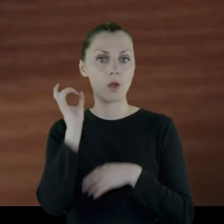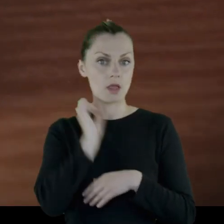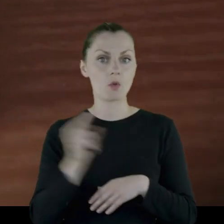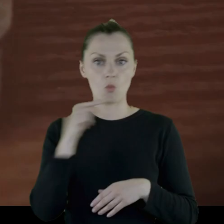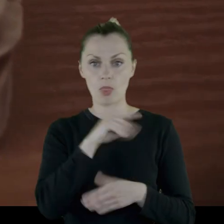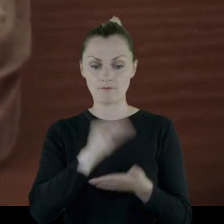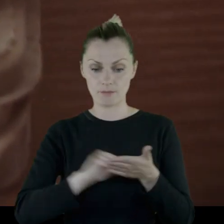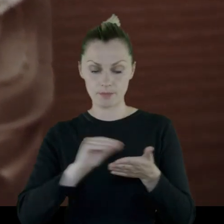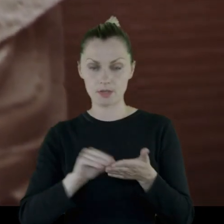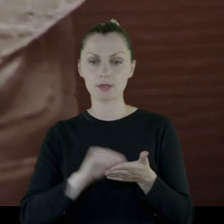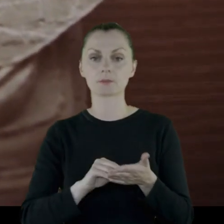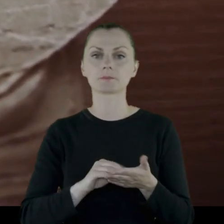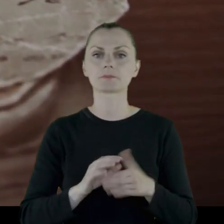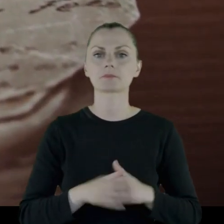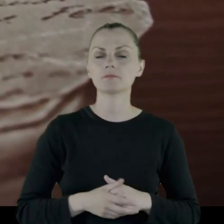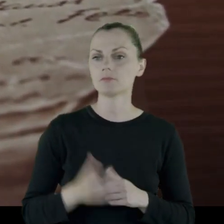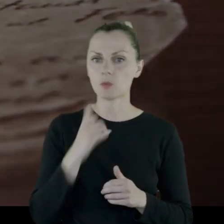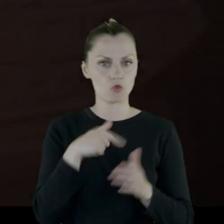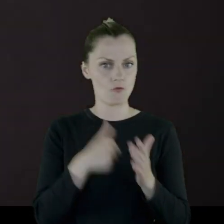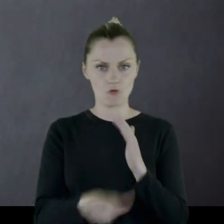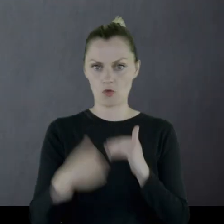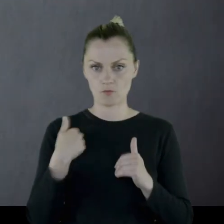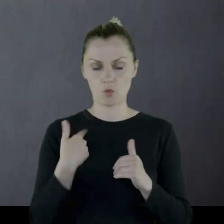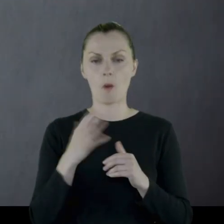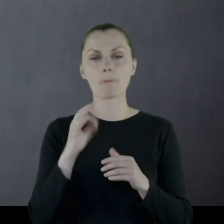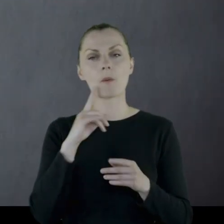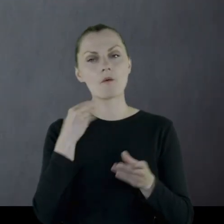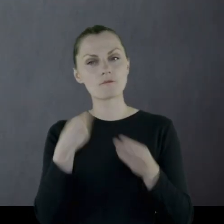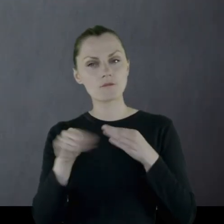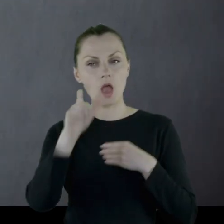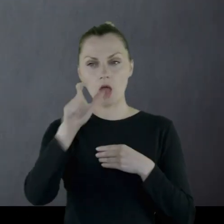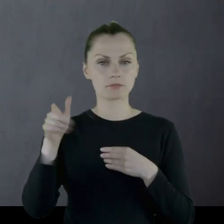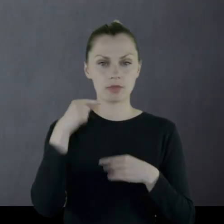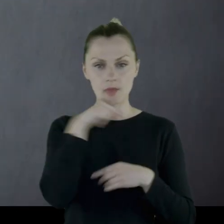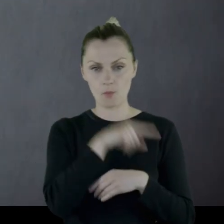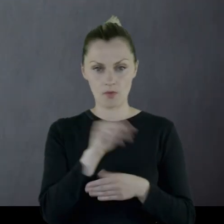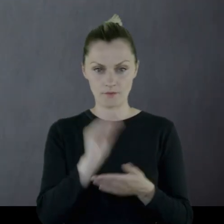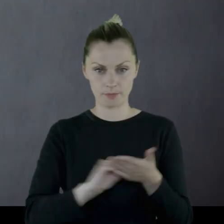co wśród szeregowych było ewenementem, ponieważ większość szeregowych była analfabetami.